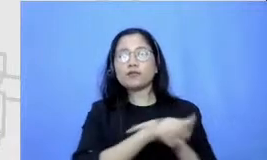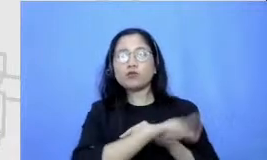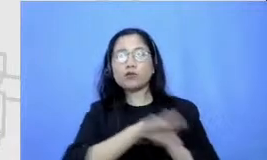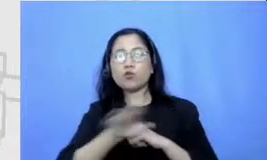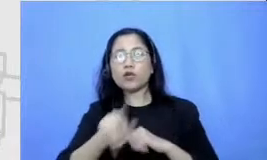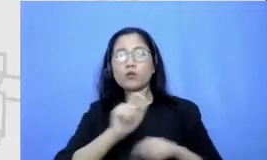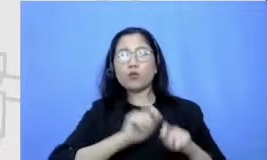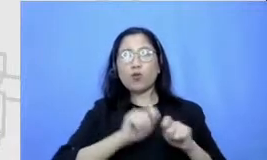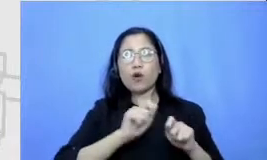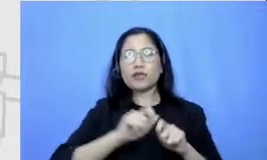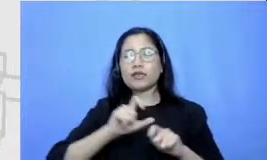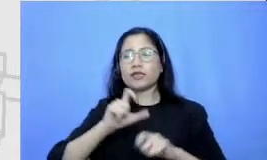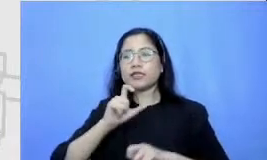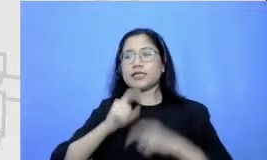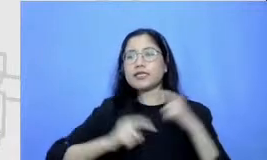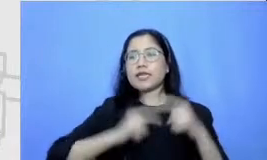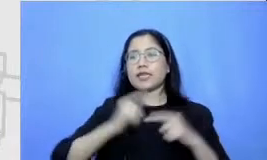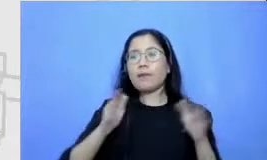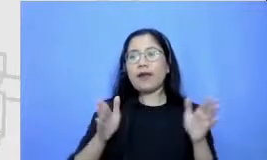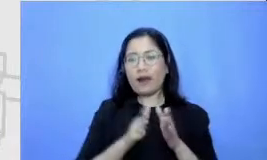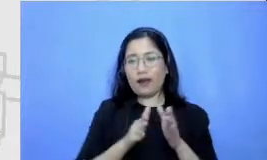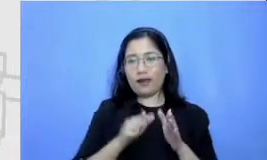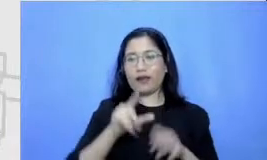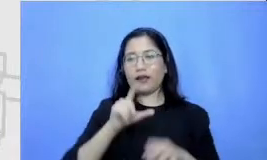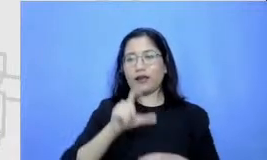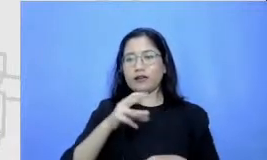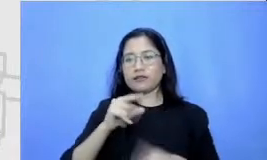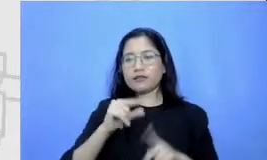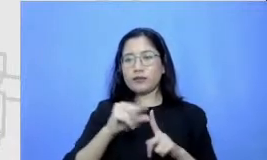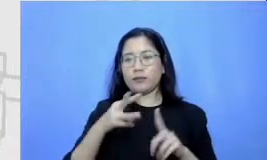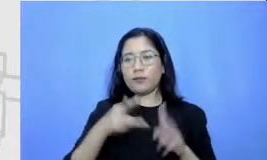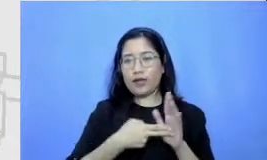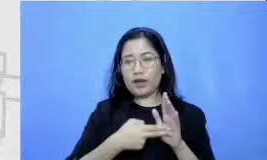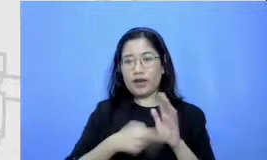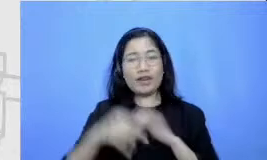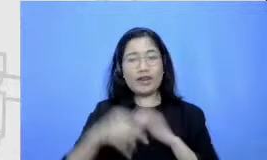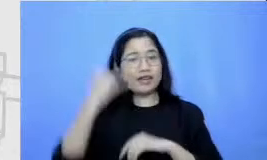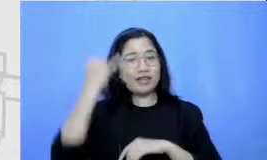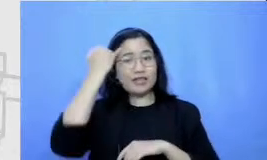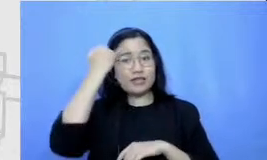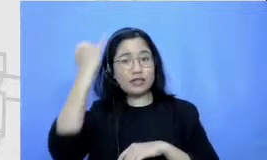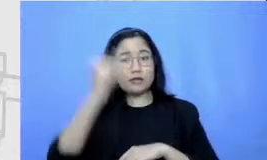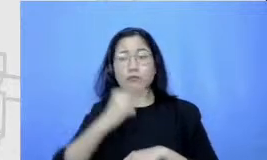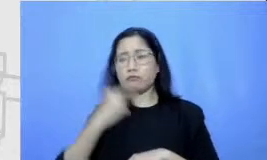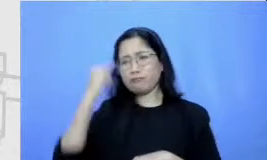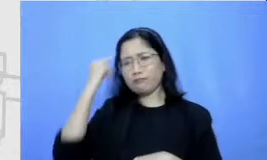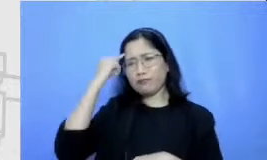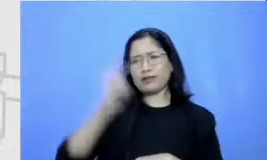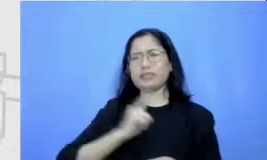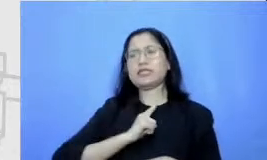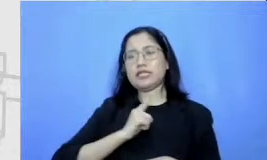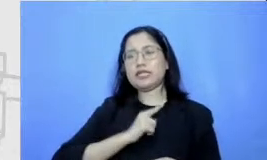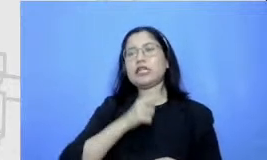mereka pikirkan sendiri Ini adalah salah satu contoh brainstorming disini disebut sebagai